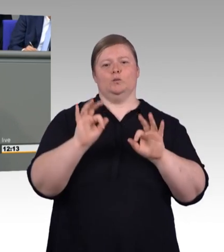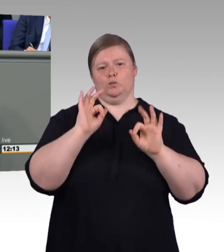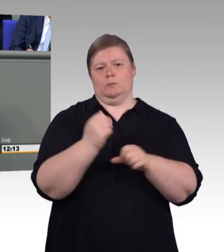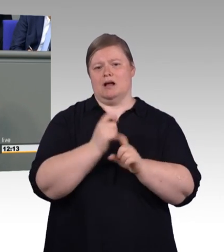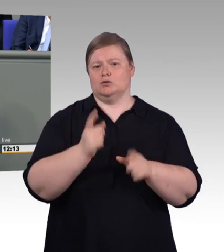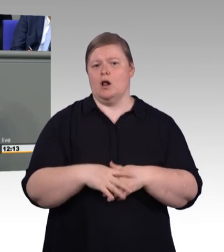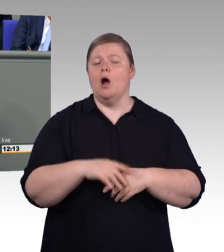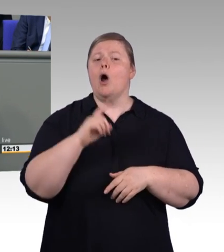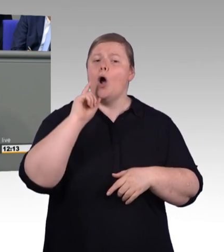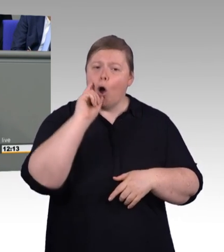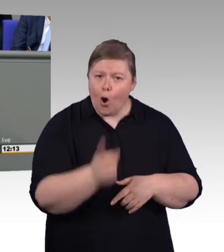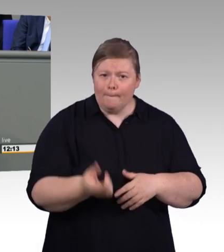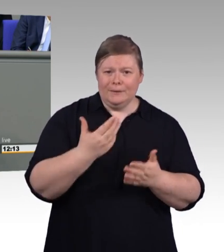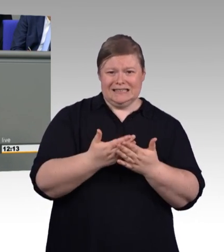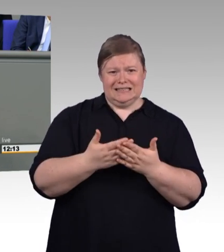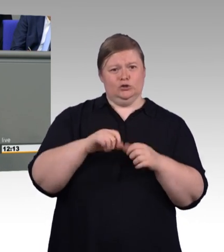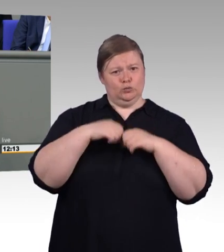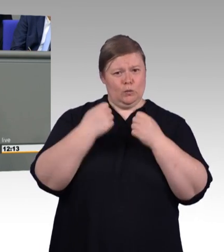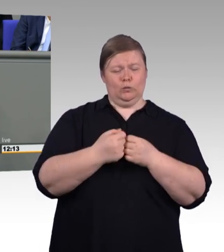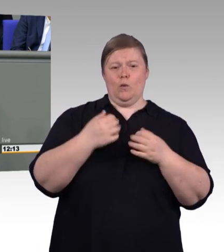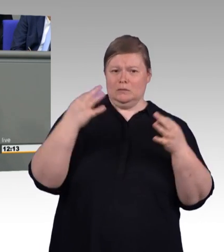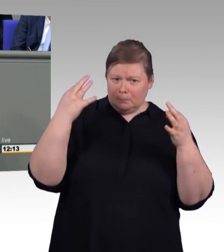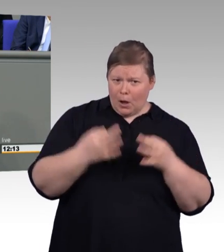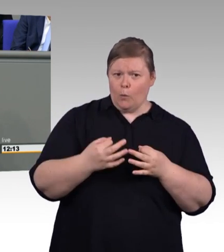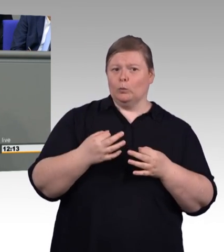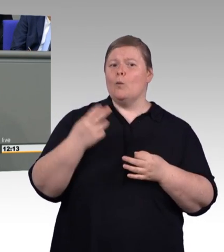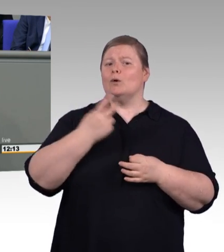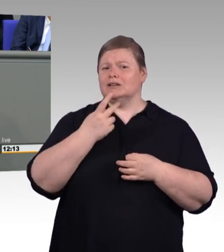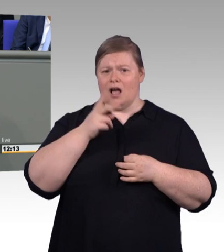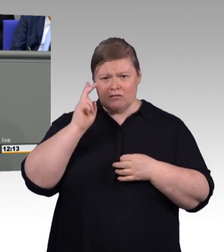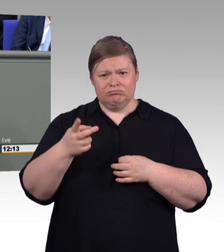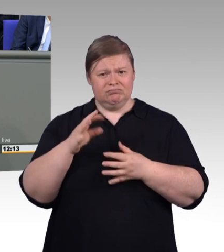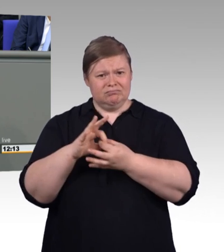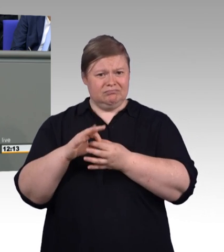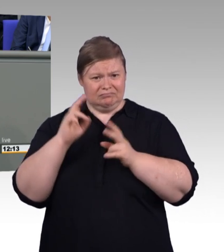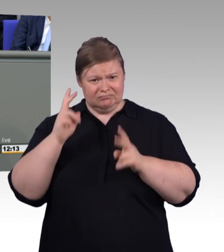Das nächste und zum Abschluss möchte ich dann noch die Anträge der Opposition kurz eingehen